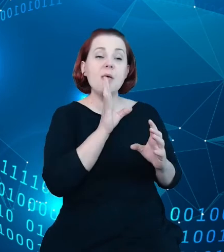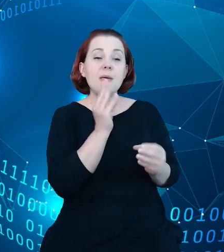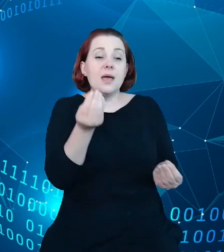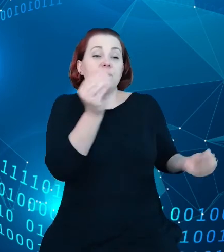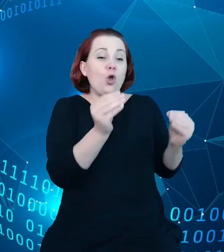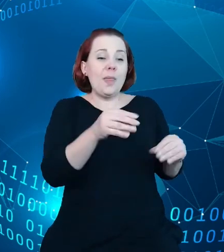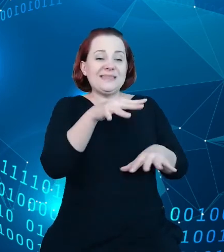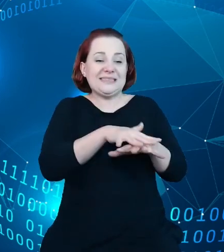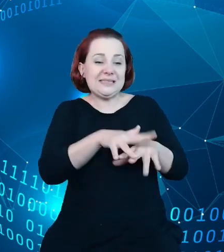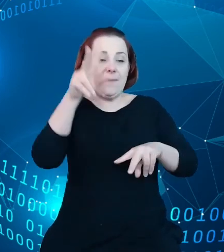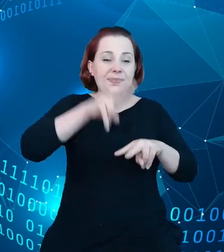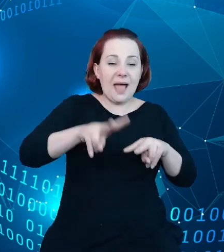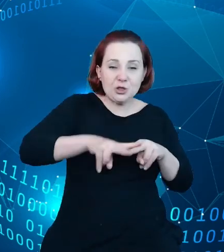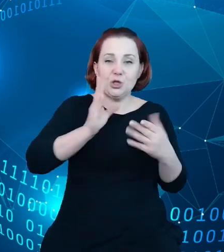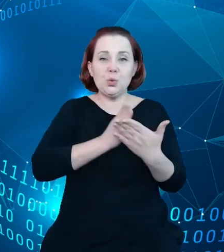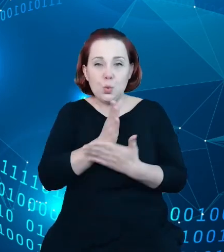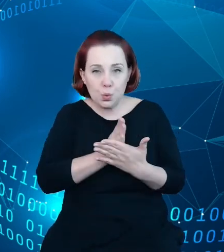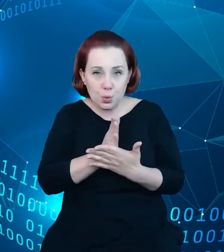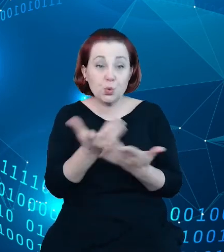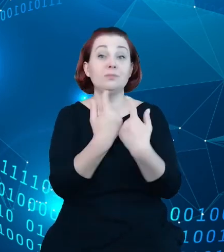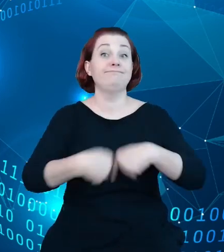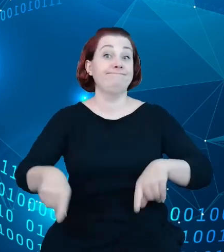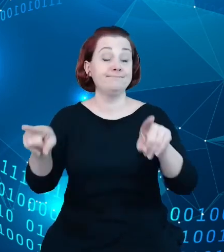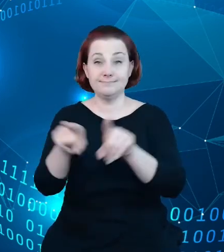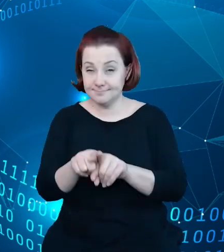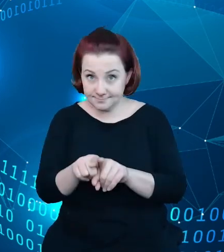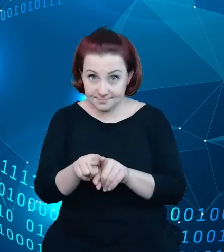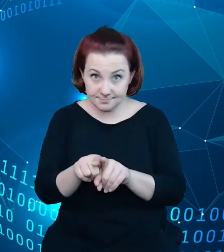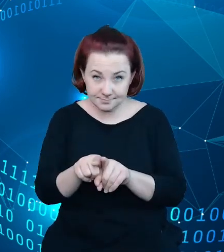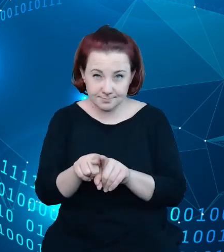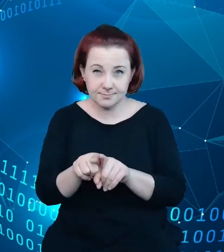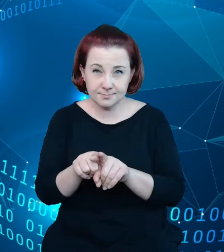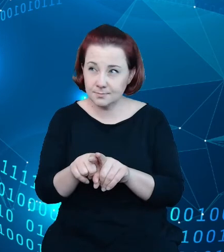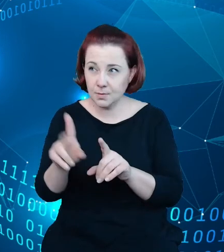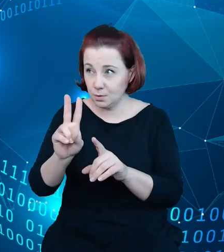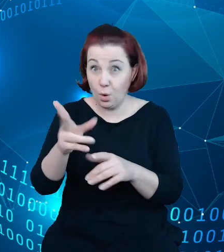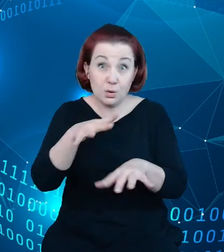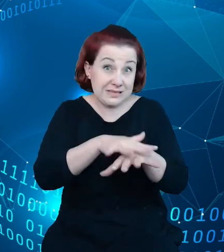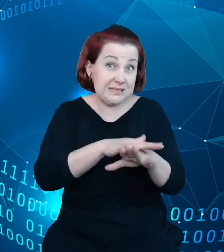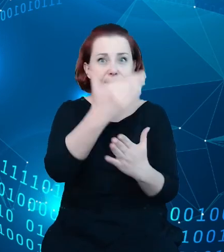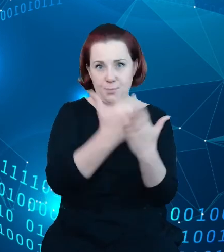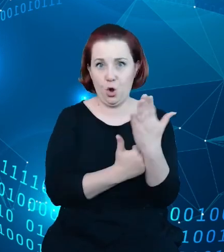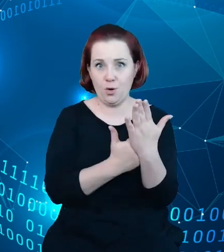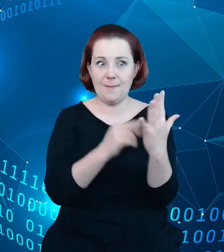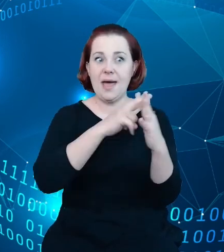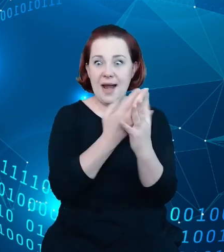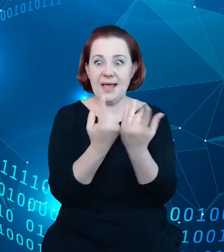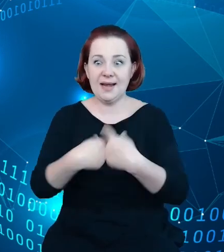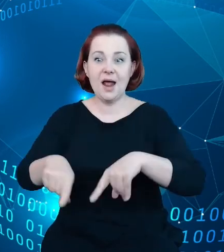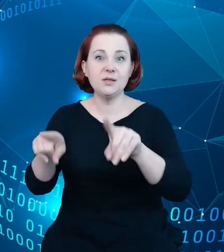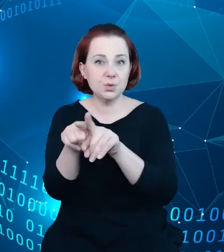usług realizowanych przez sam system, sam rejestr przez podmioty zewnętrzne,